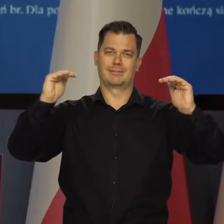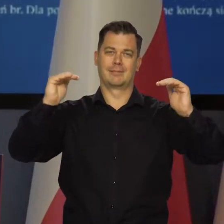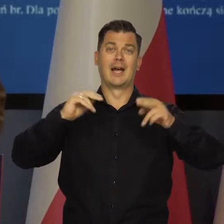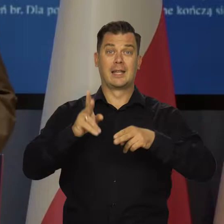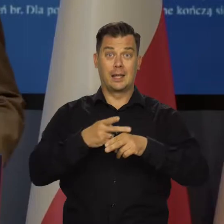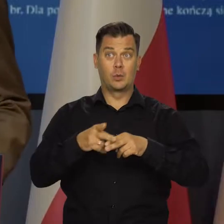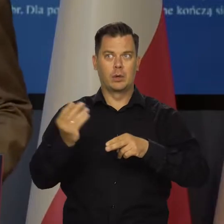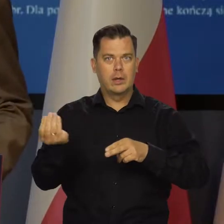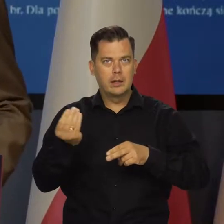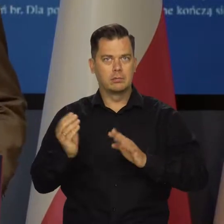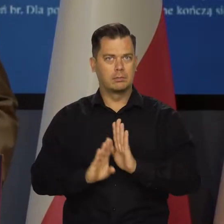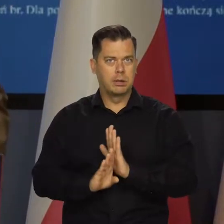W wielu krajach wciąż rośnie.